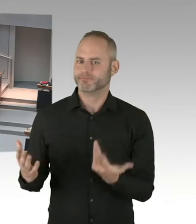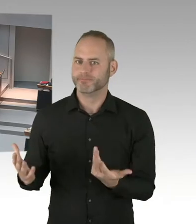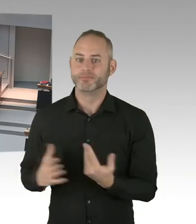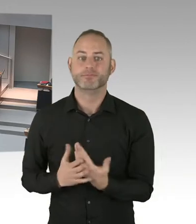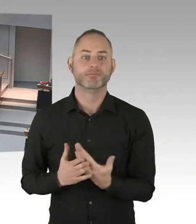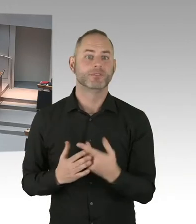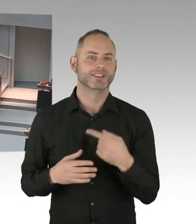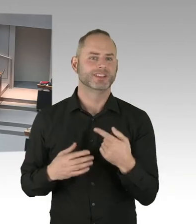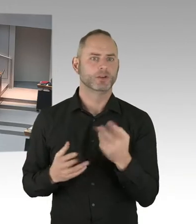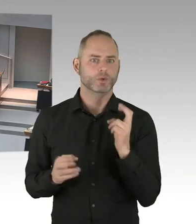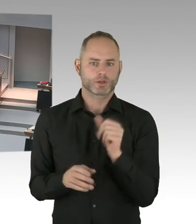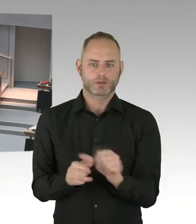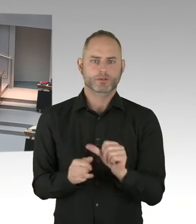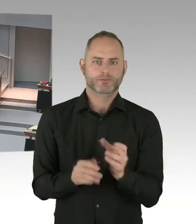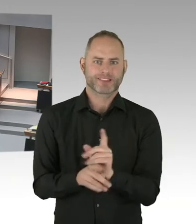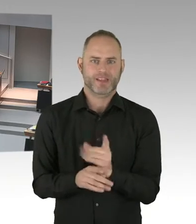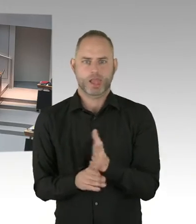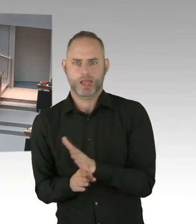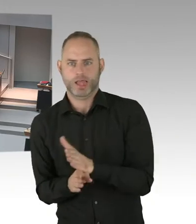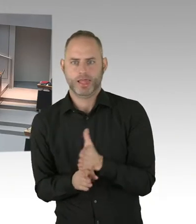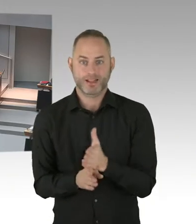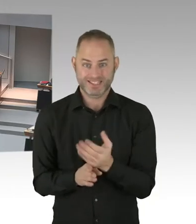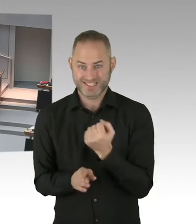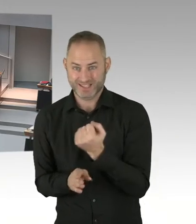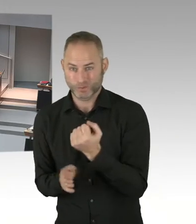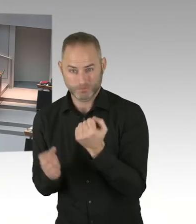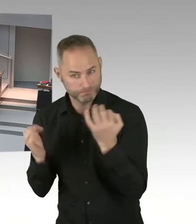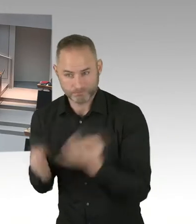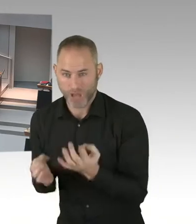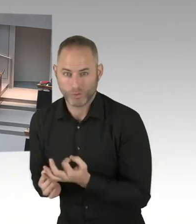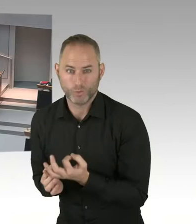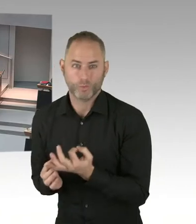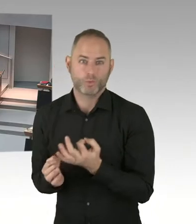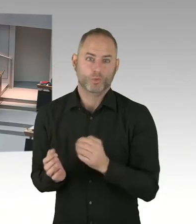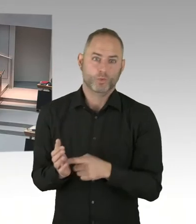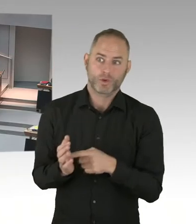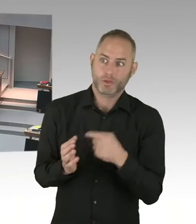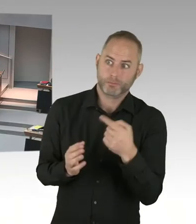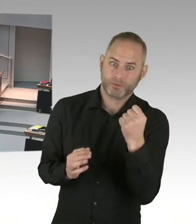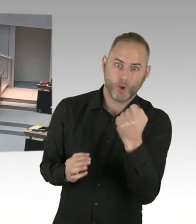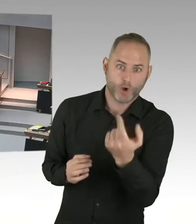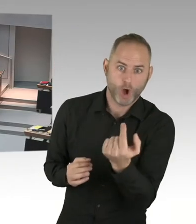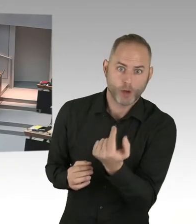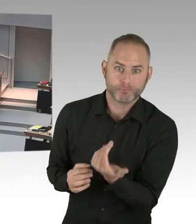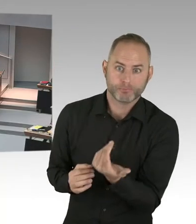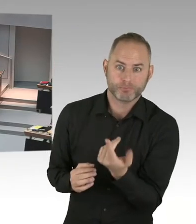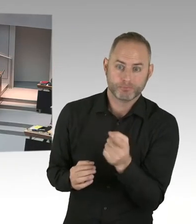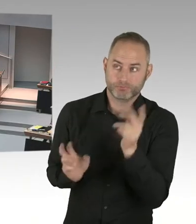in Höhe von 100 Millionen Euro. Zur Sicherung öffentlicher Räume. Das Land Berlin wird sich Ende diesen Jahres,